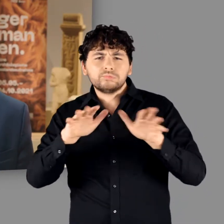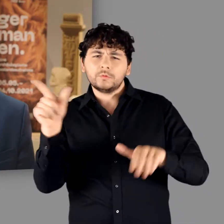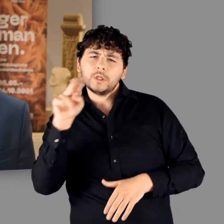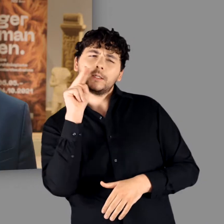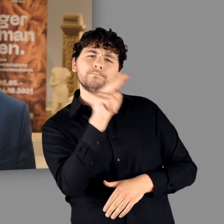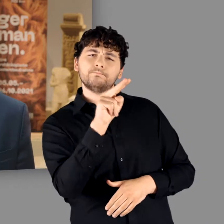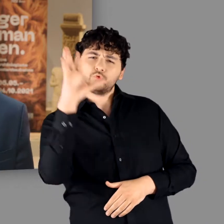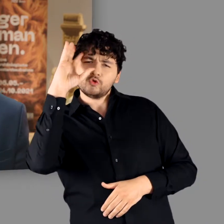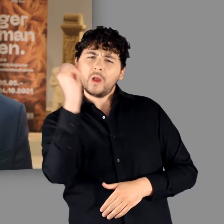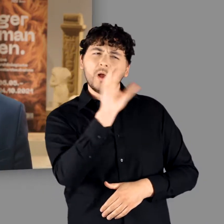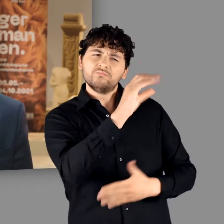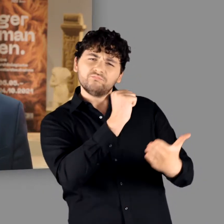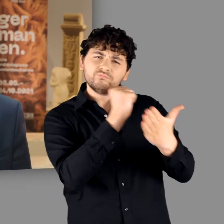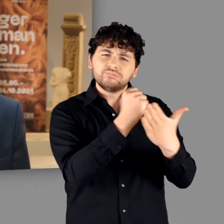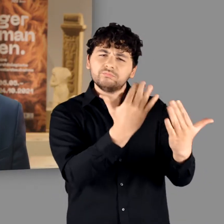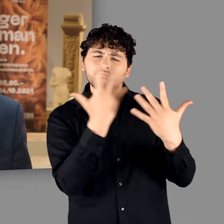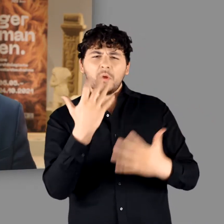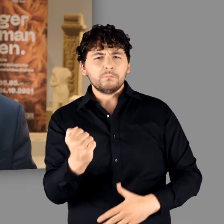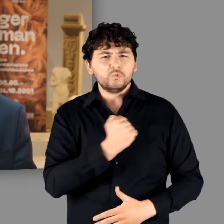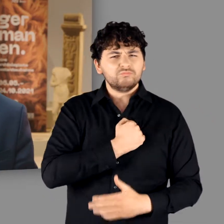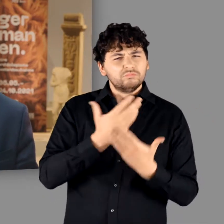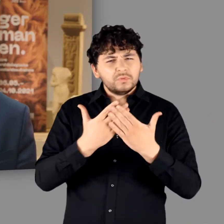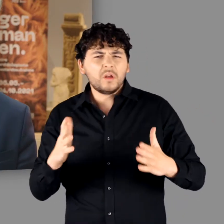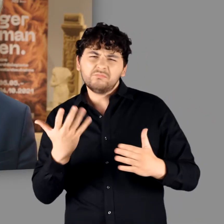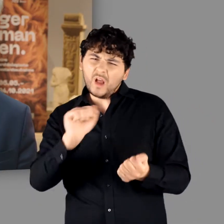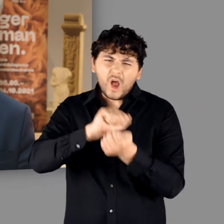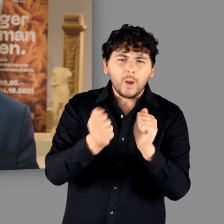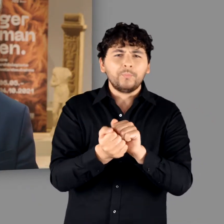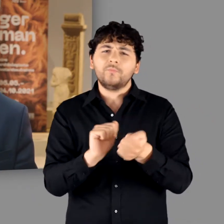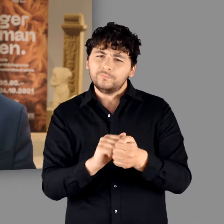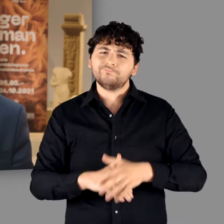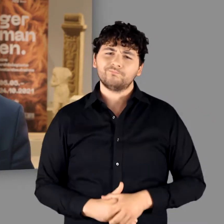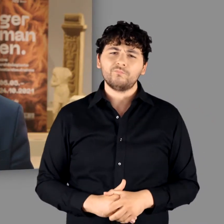als mutiges, kämpferisches und freiheitsliebendes Volk porträtierte.